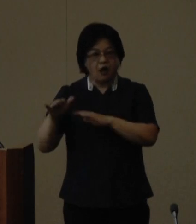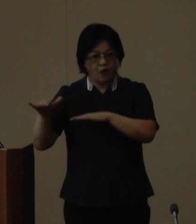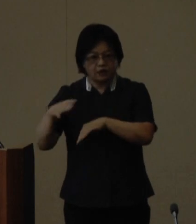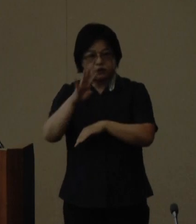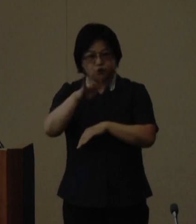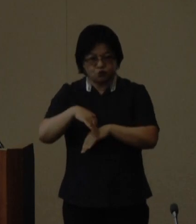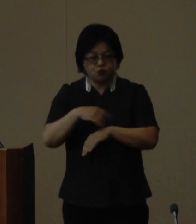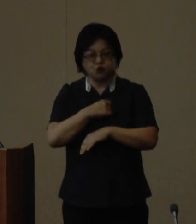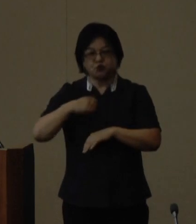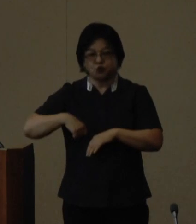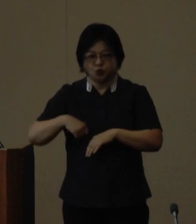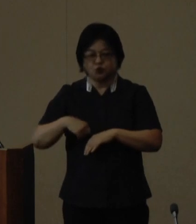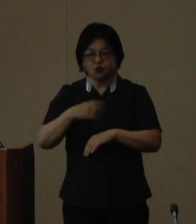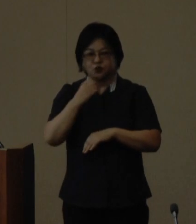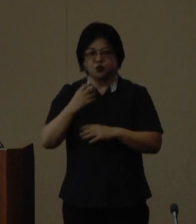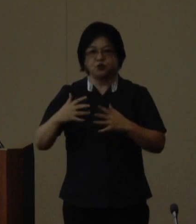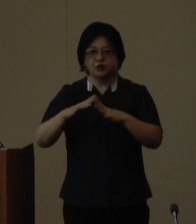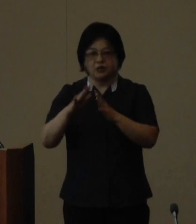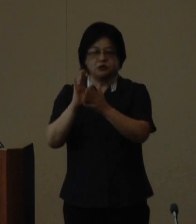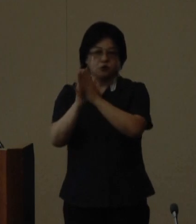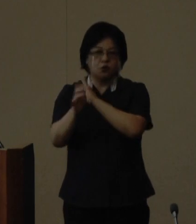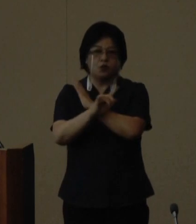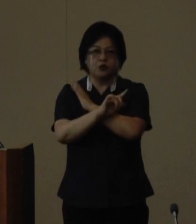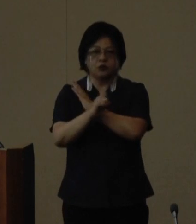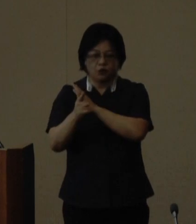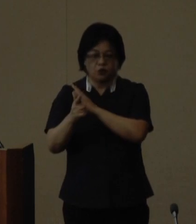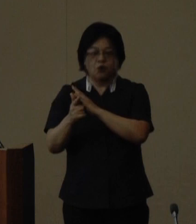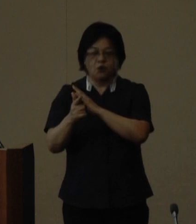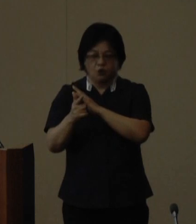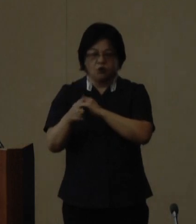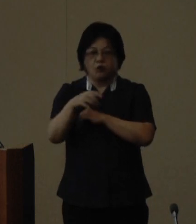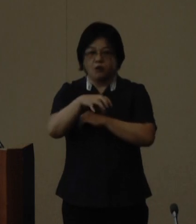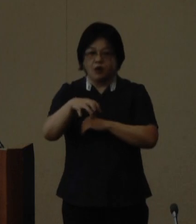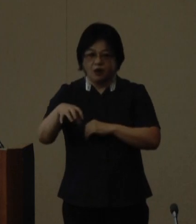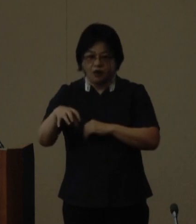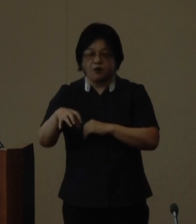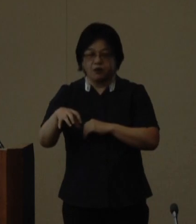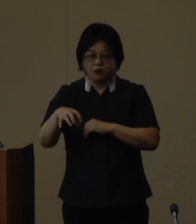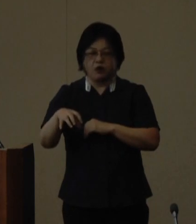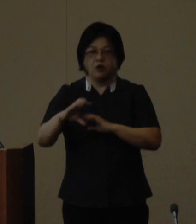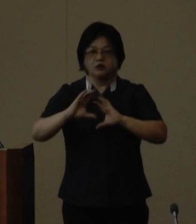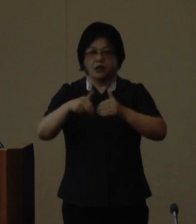はじめとする海外の友好都市や 世界のウチナーンチュの皆さんと 県民が共に交流